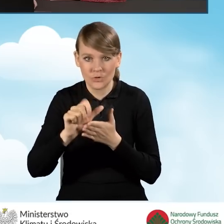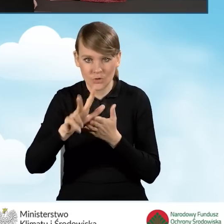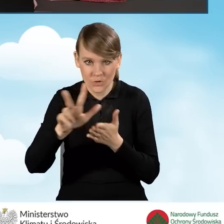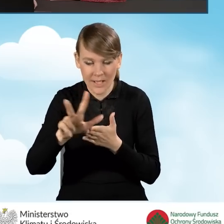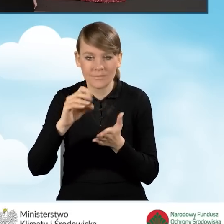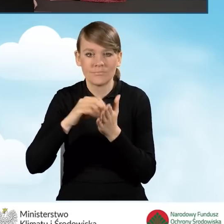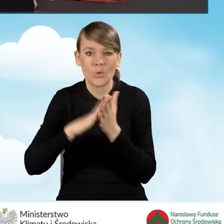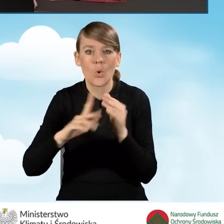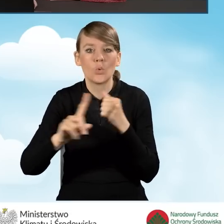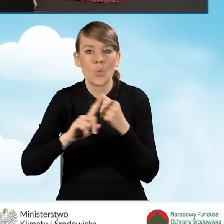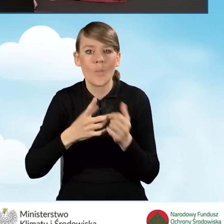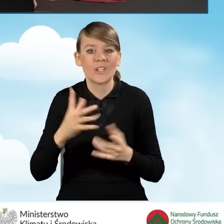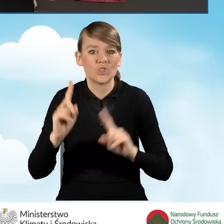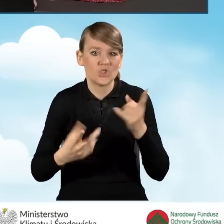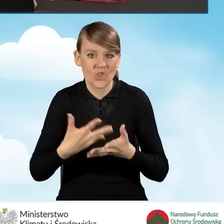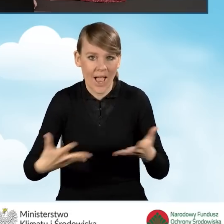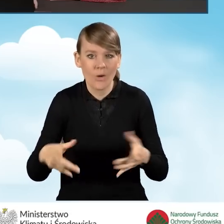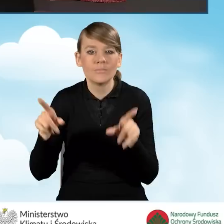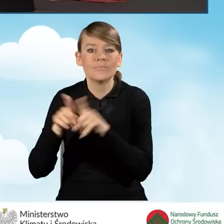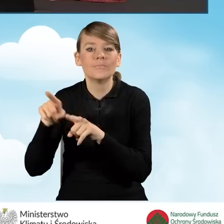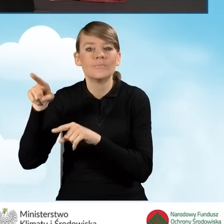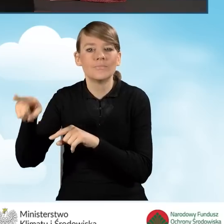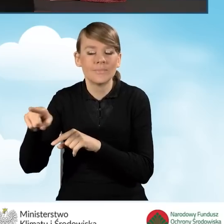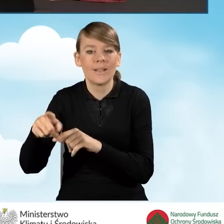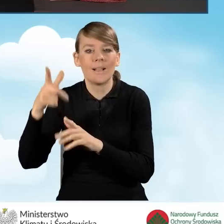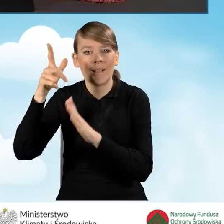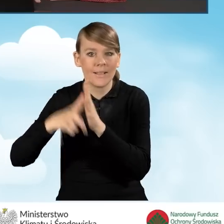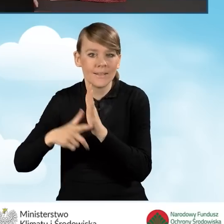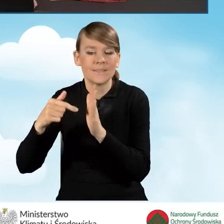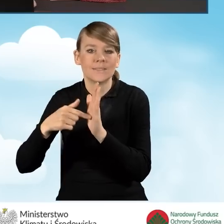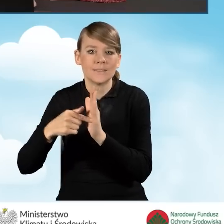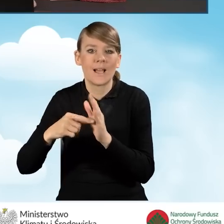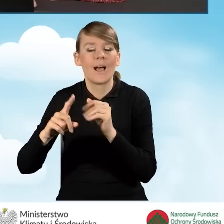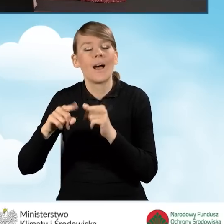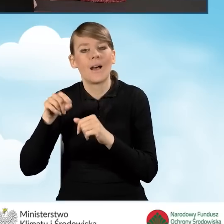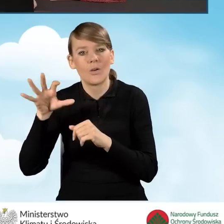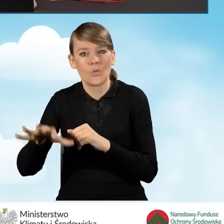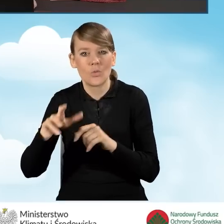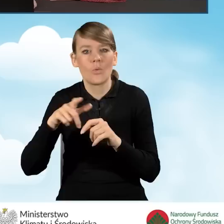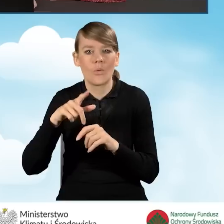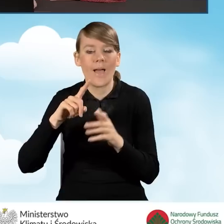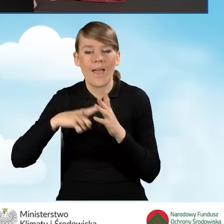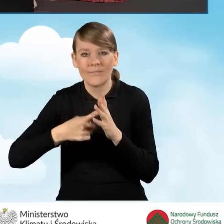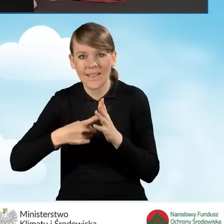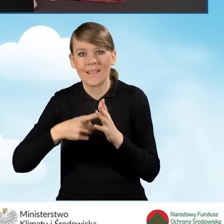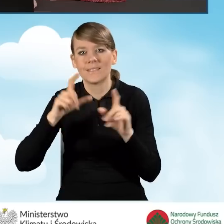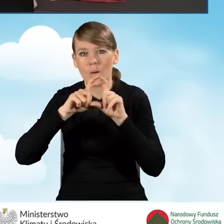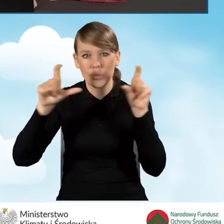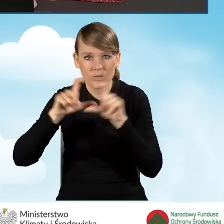zgodnie z danymi z ewidencji gruntów i budynków. Ta informacja znajduje się również w księdze wieczystej.